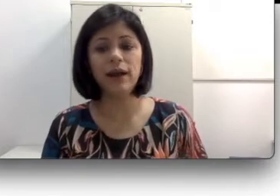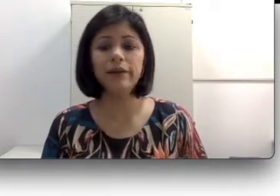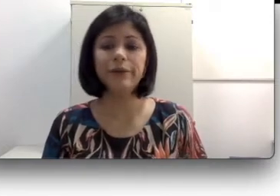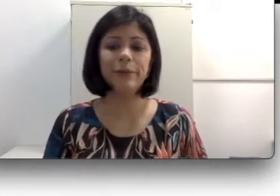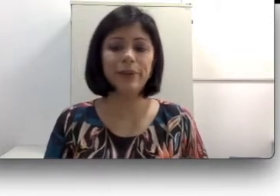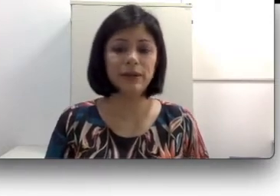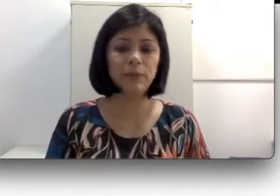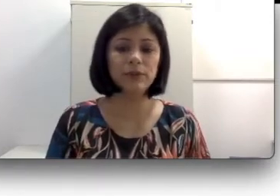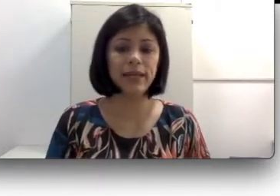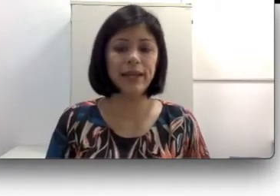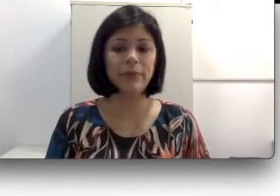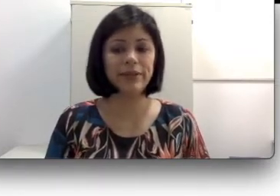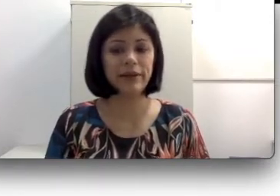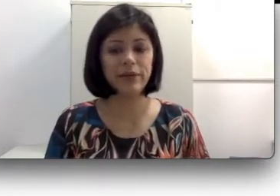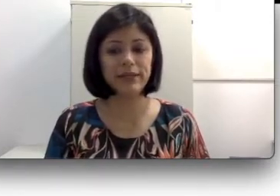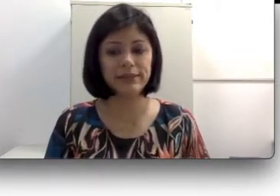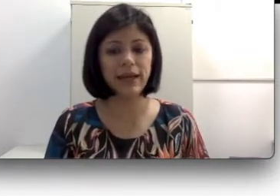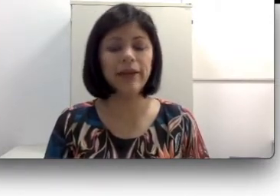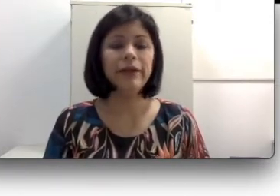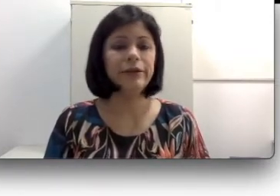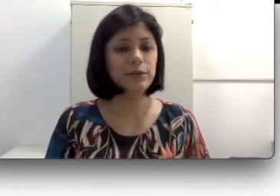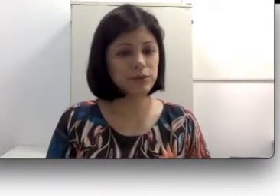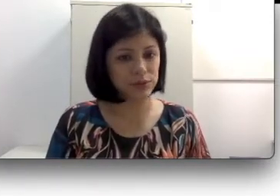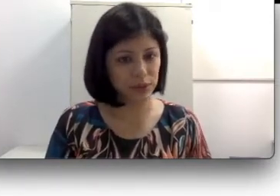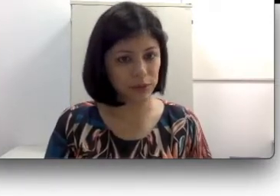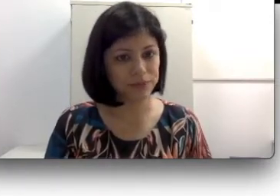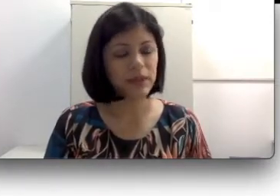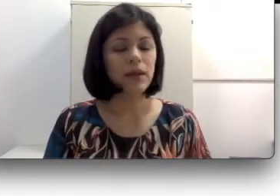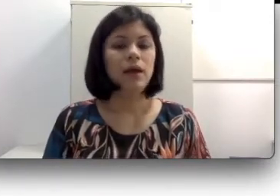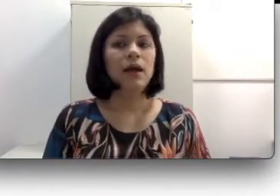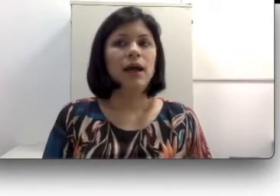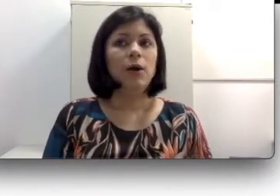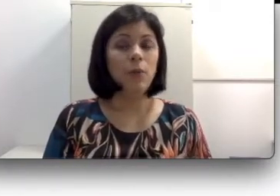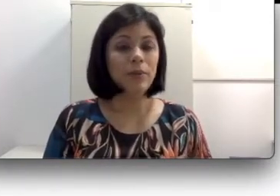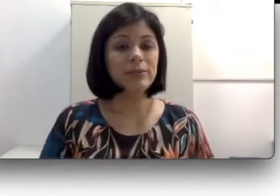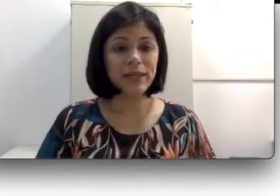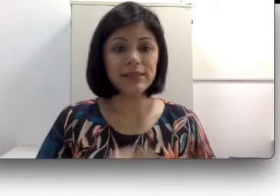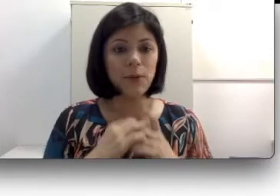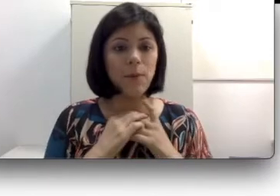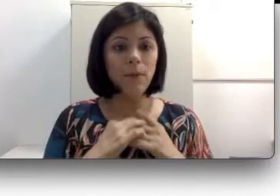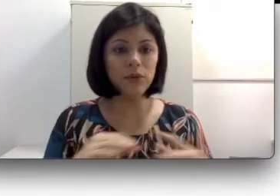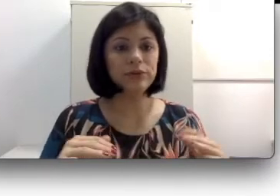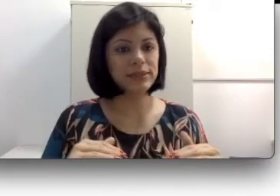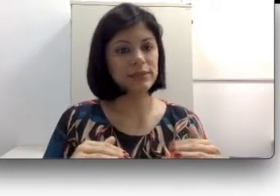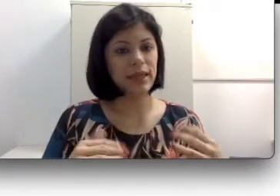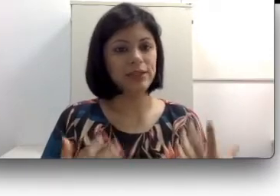coclear e conseguem aprender a oralizar e outros não? Uma explicação muito sintética